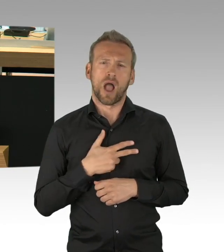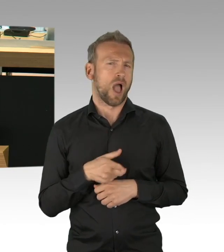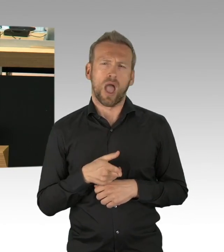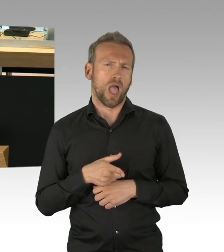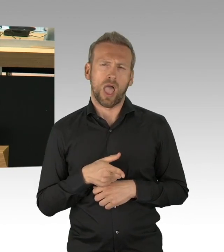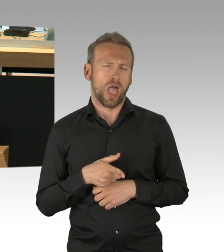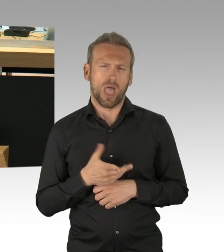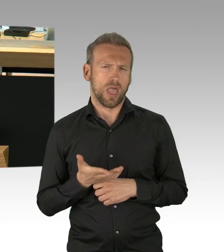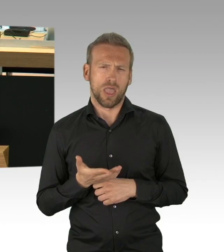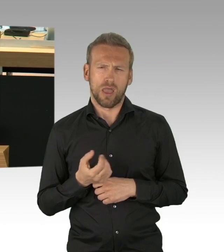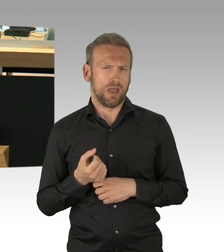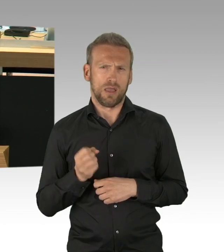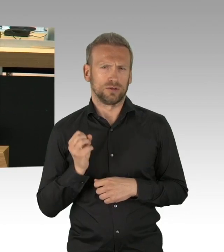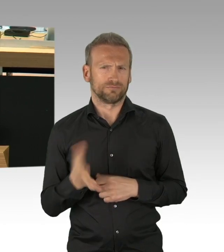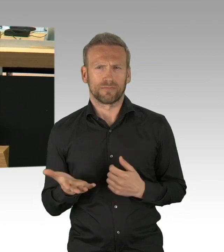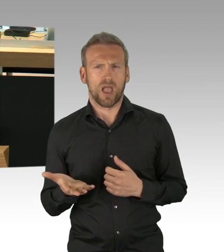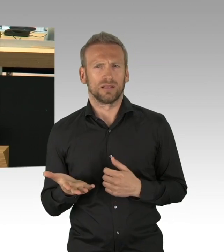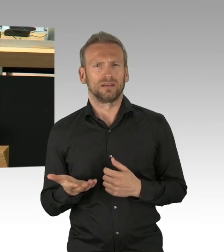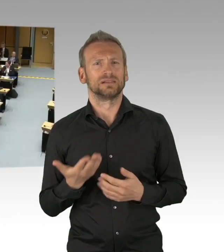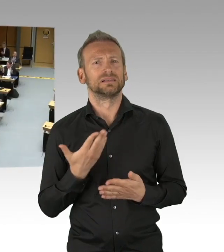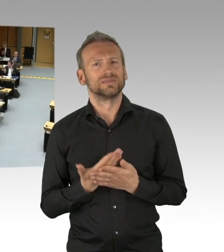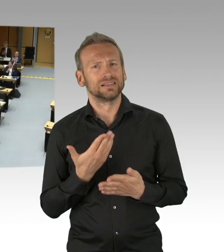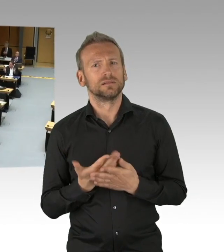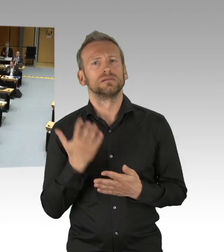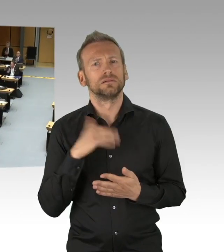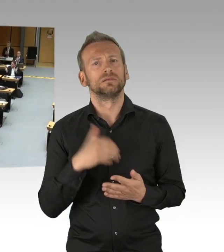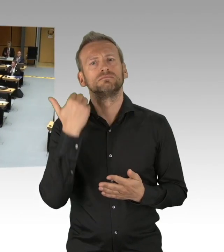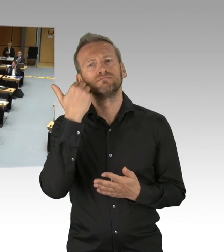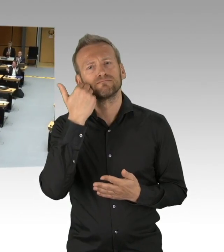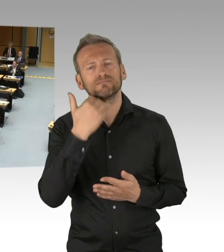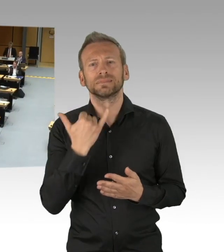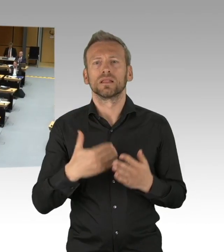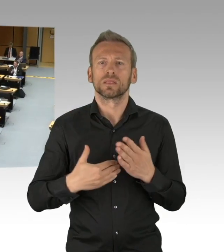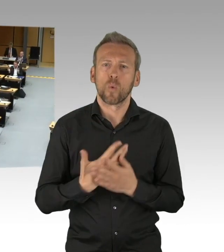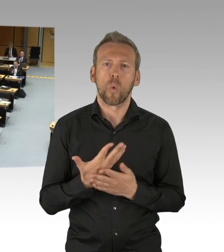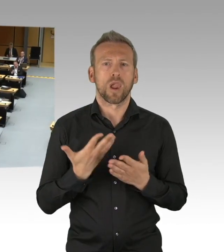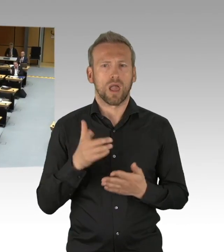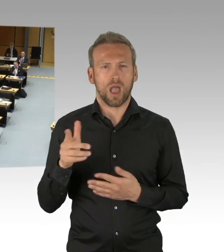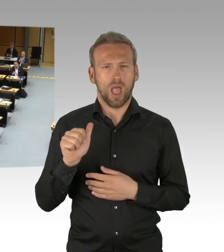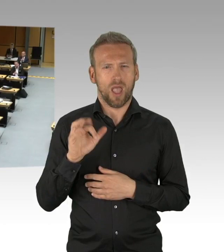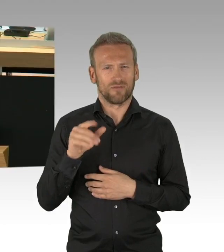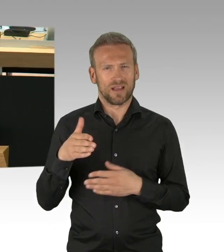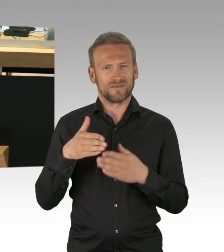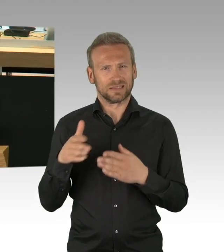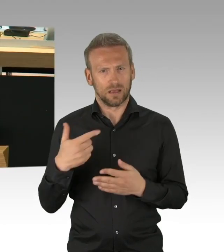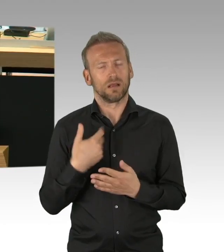Das ist die Lage. Was geholfen hat und was hilft, ist das Abstand halten,